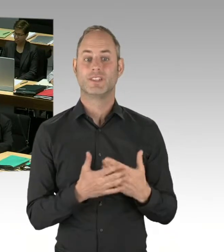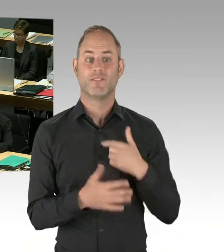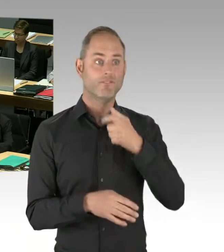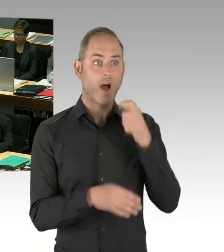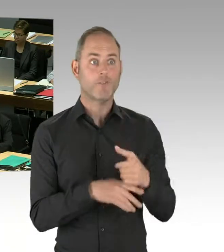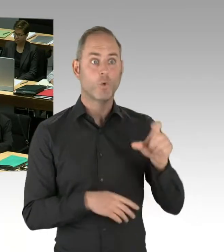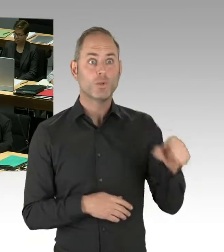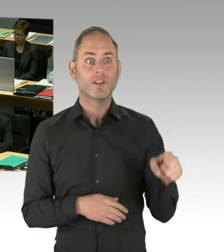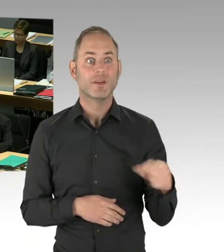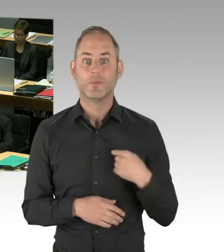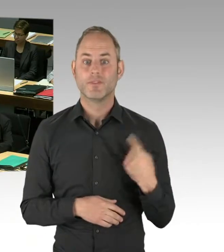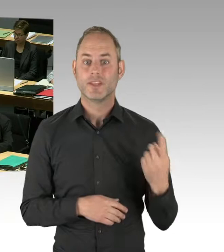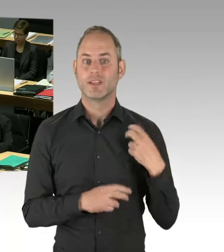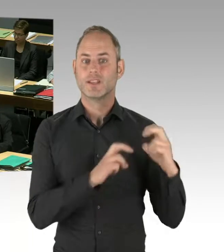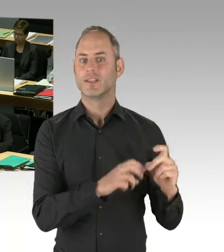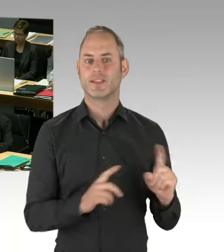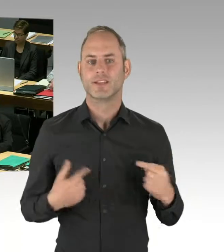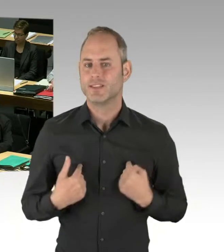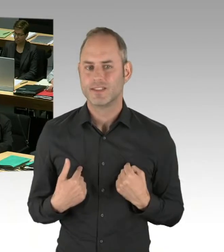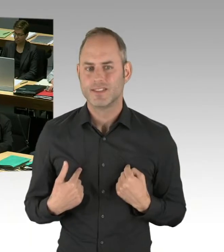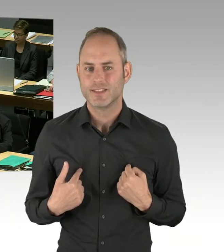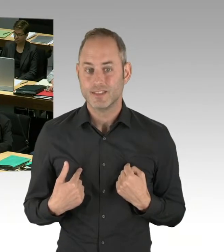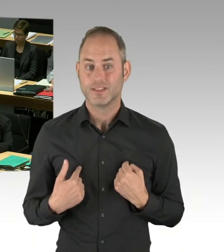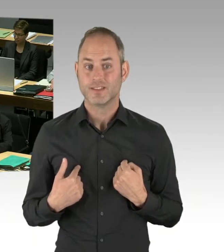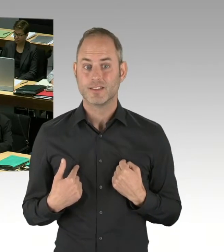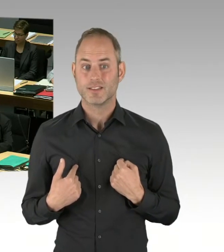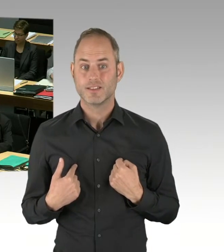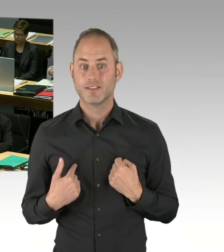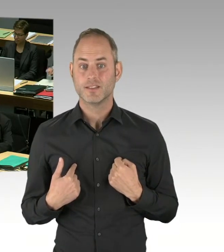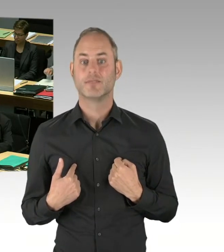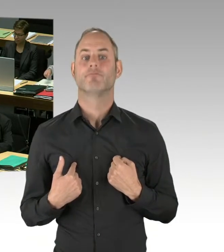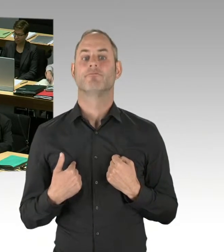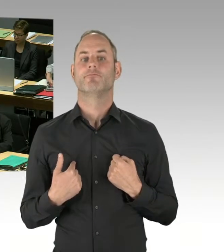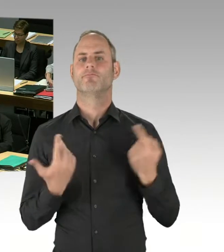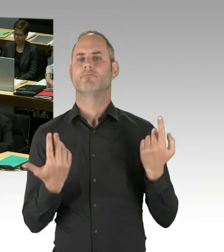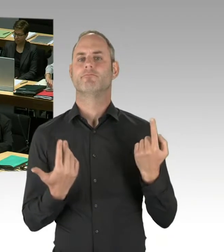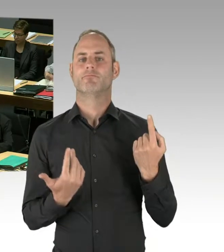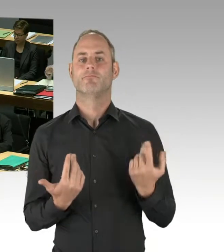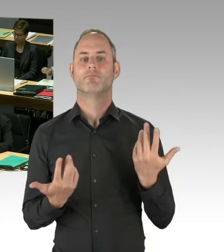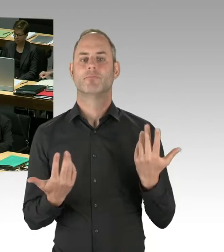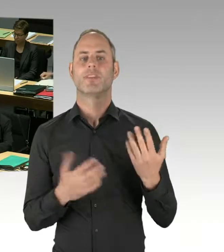Und als solcher ist es so, als solcher nimmt er Berichte von den Unternehmen entgegen